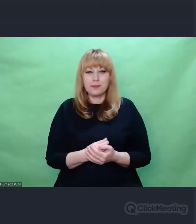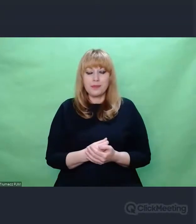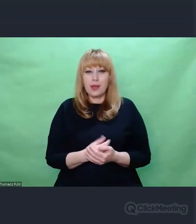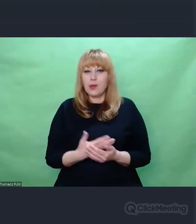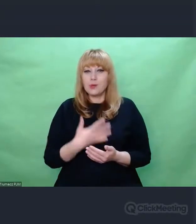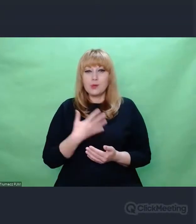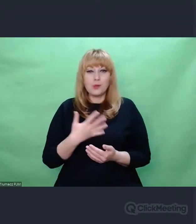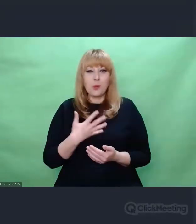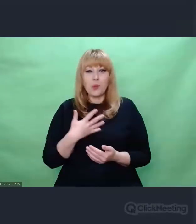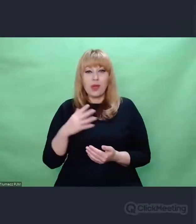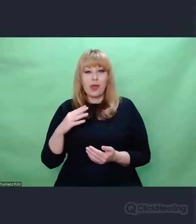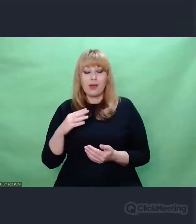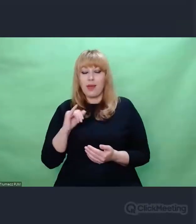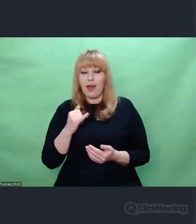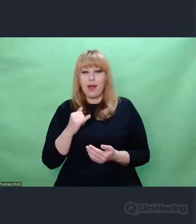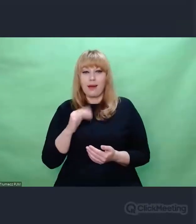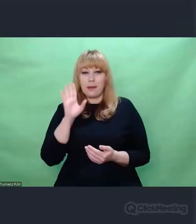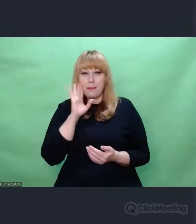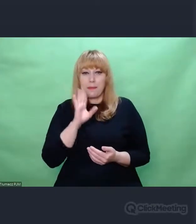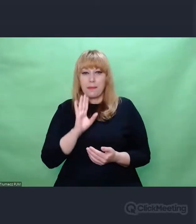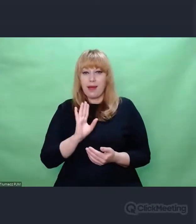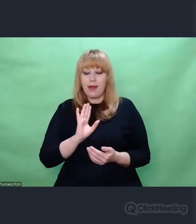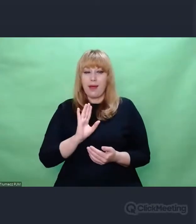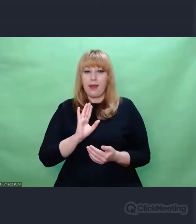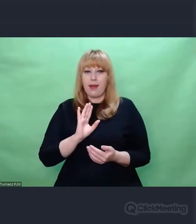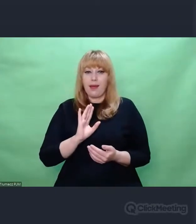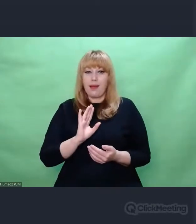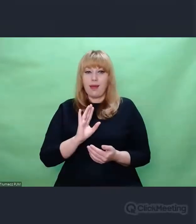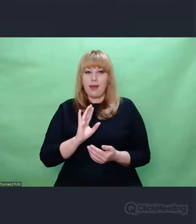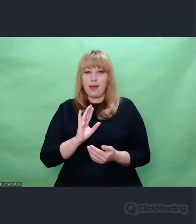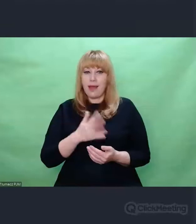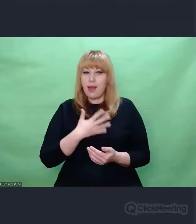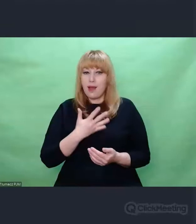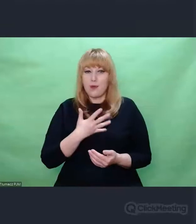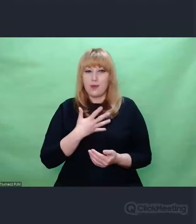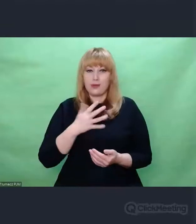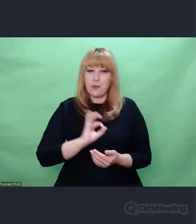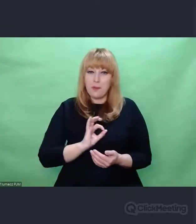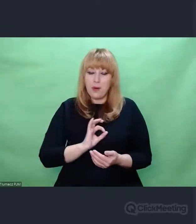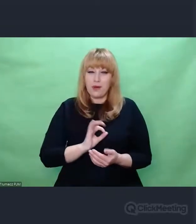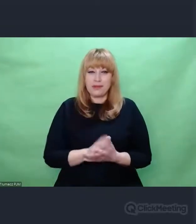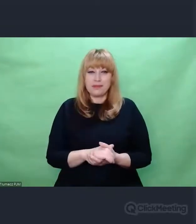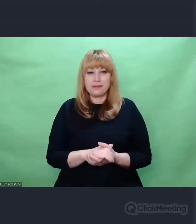i w oparciu o swoje własne doświadczenia już dokonane.